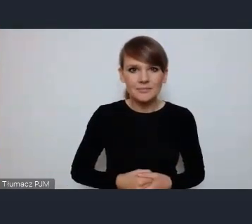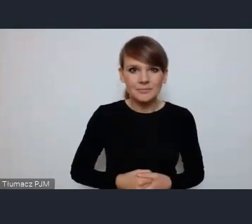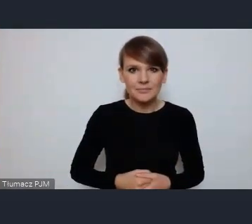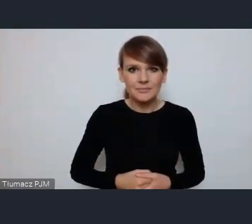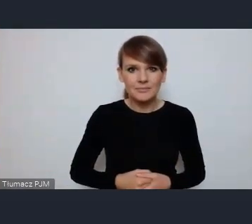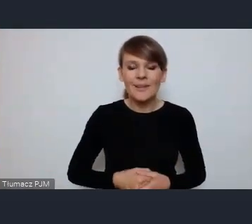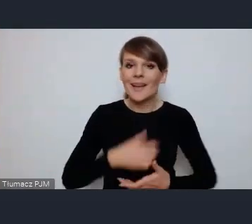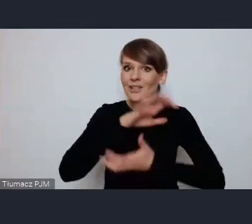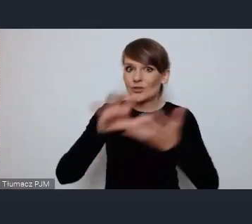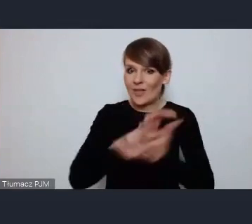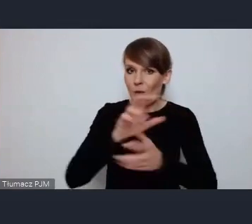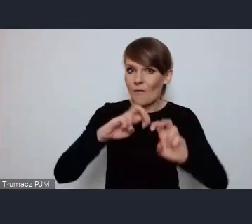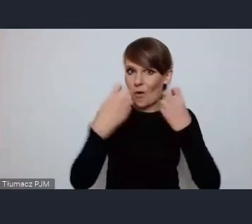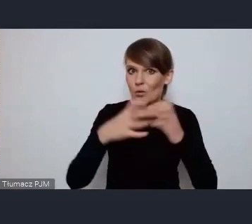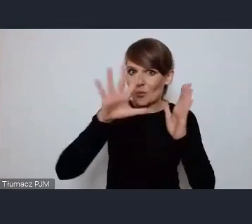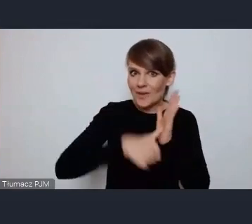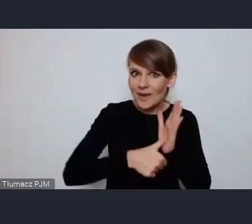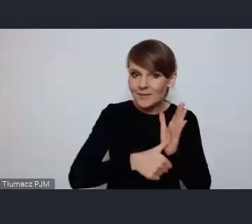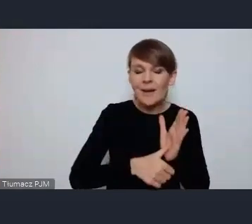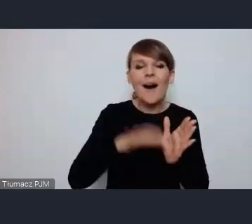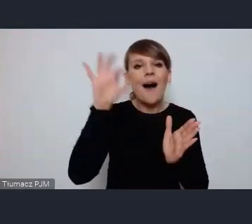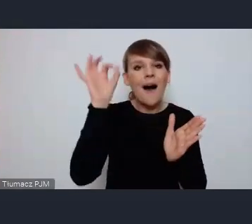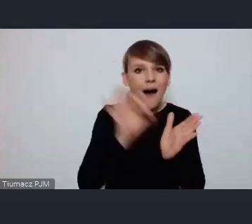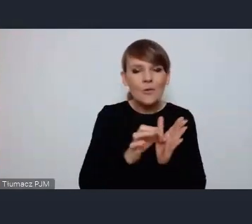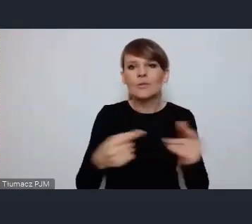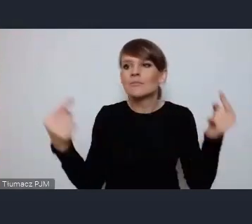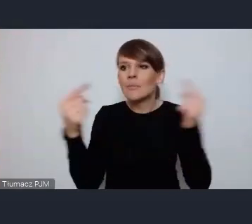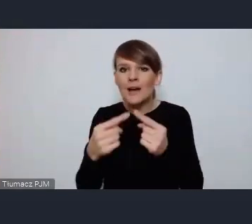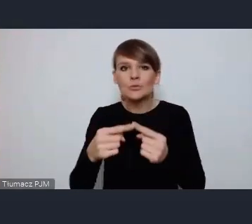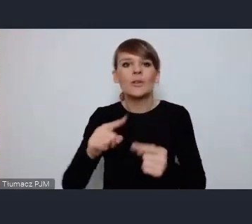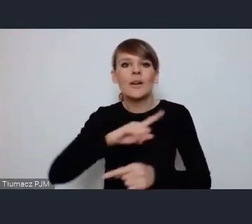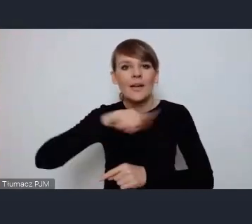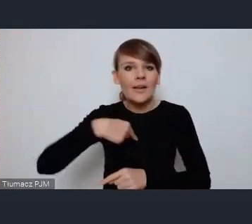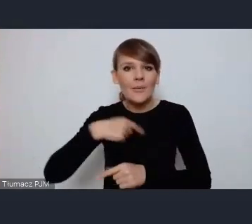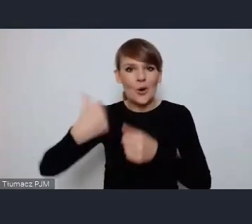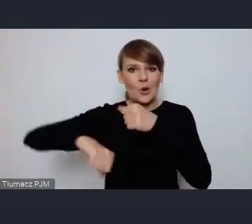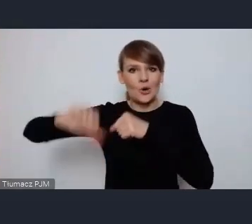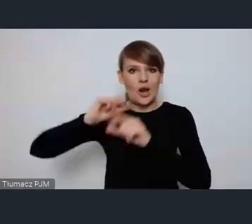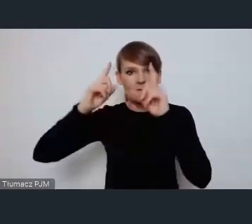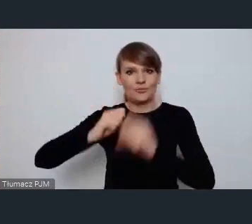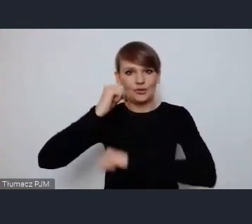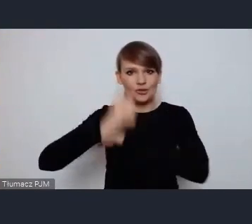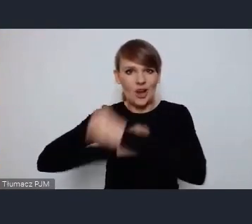Światowe forum Miejskie pokrywa się z naszymi działaniami które rozpoczęliśmy w zeszłym roku dotyczącymi